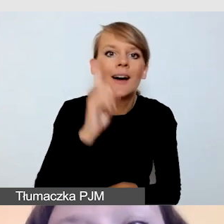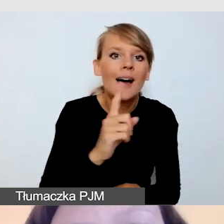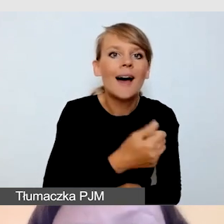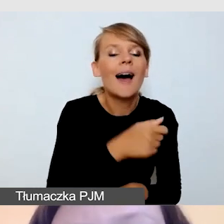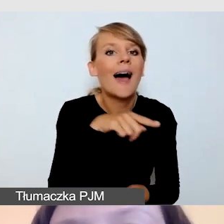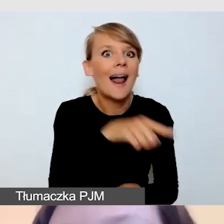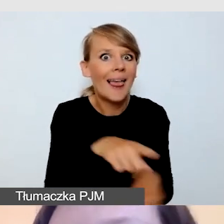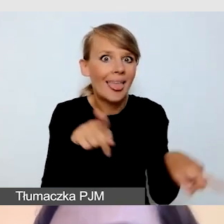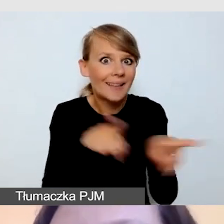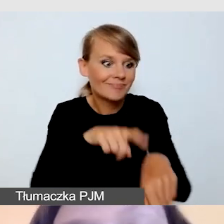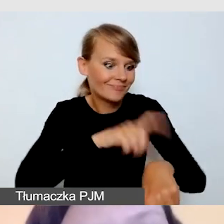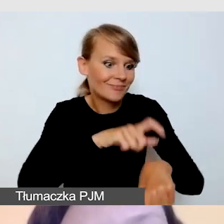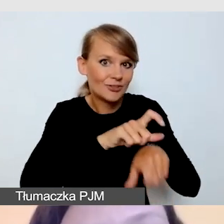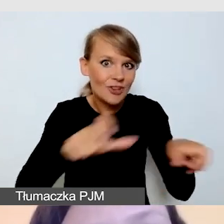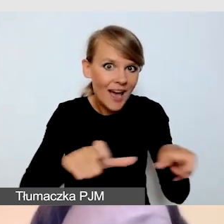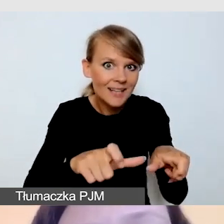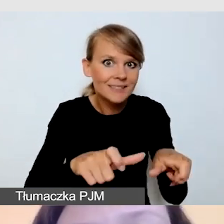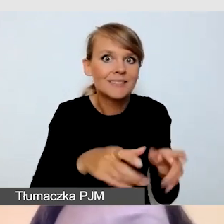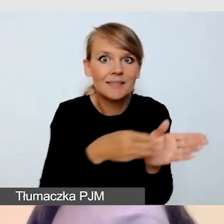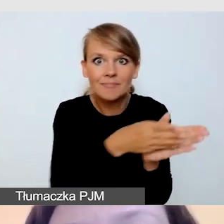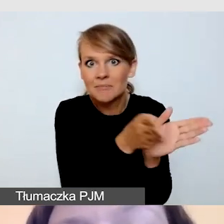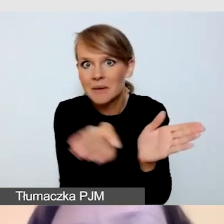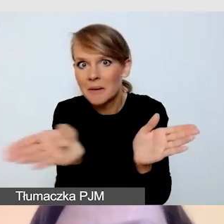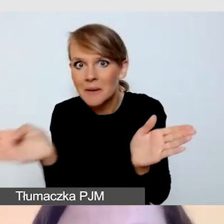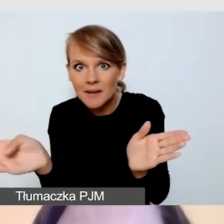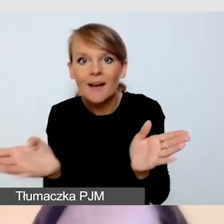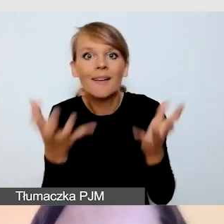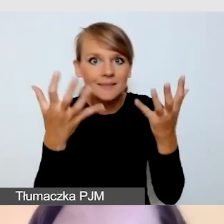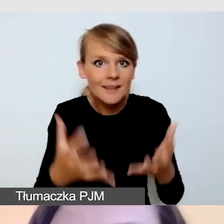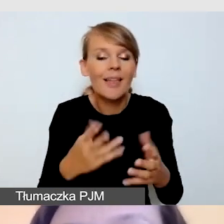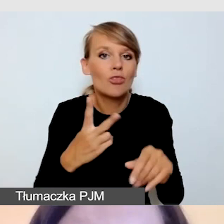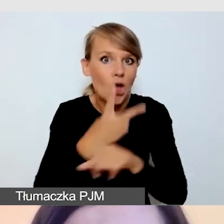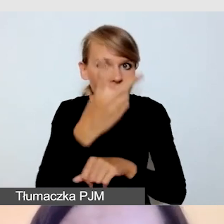wiąże się z wyzwaniem. Oczywiście nie jest niemożliwe, wszystko jest realne.